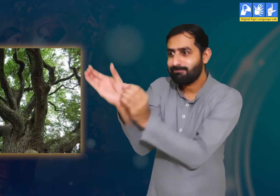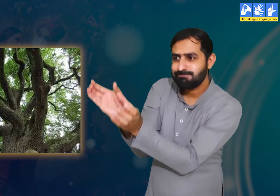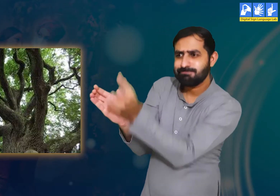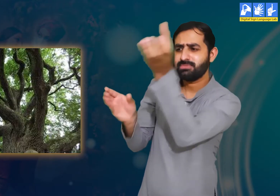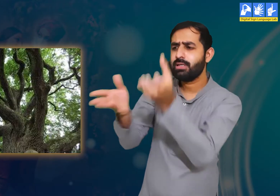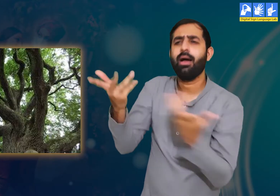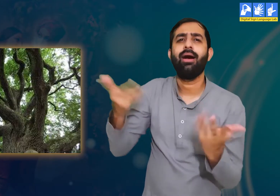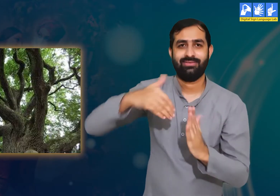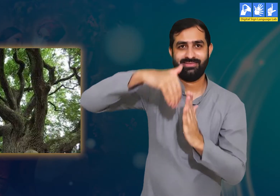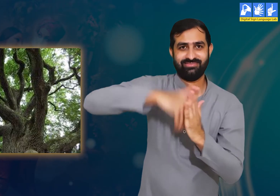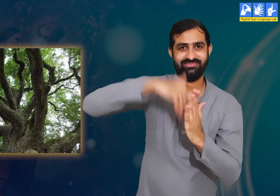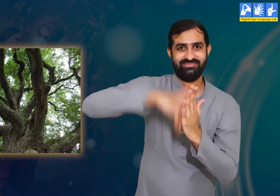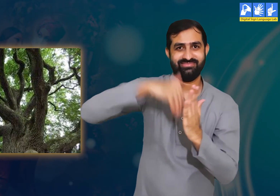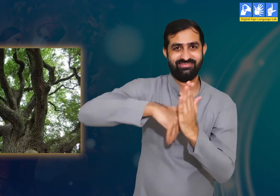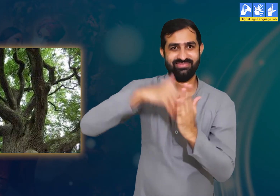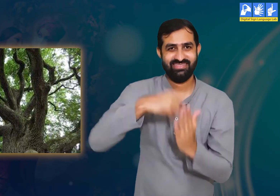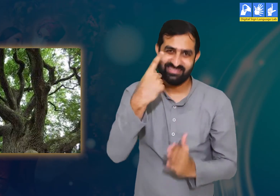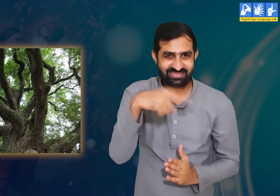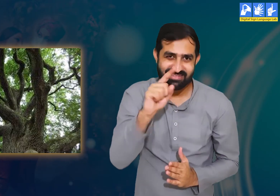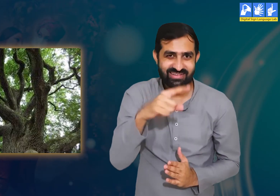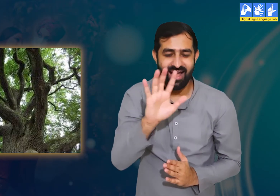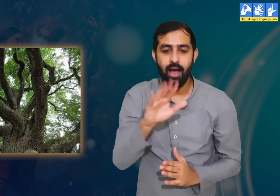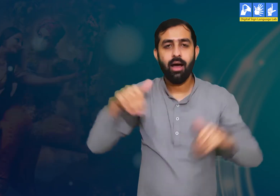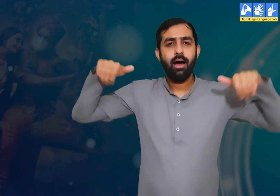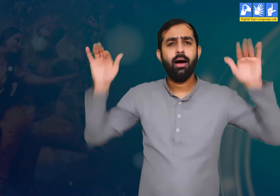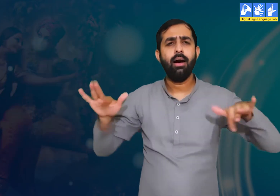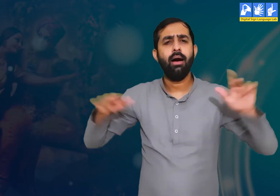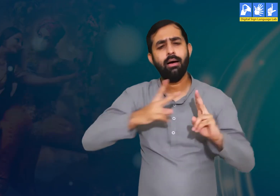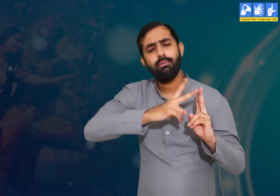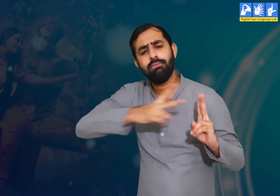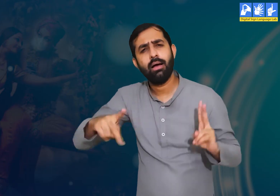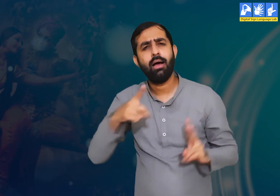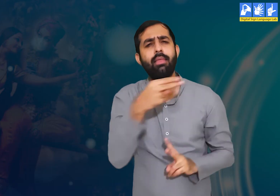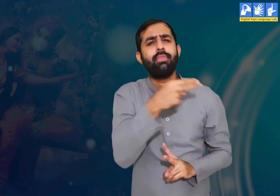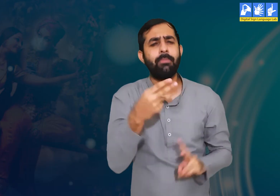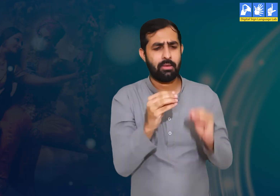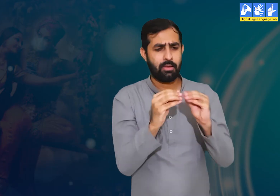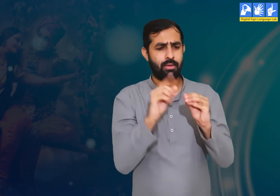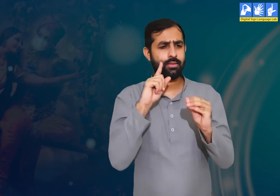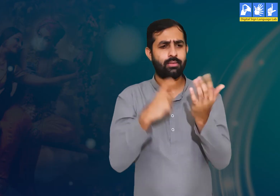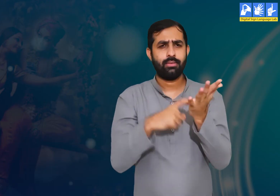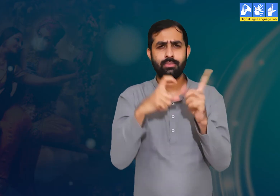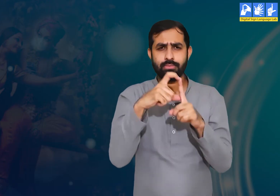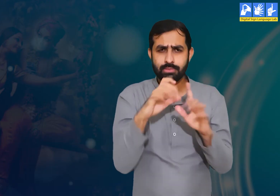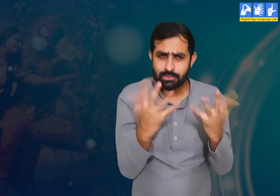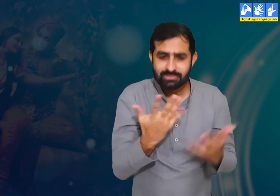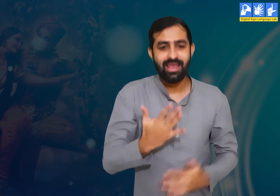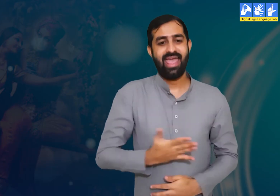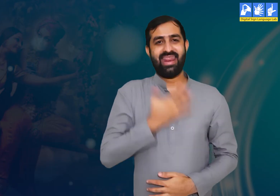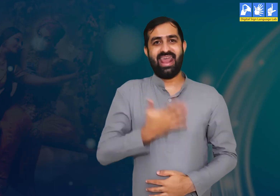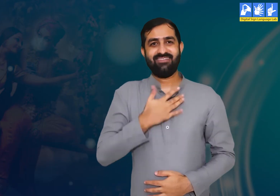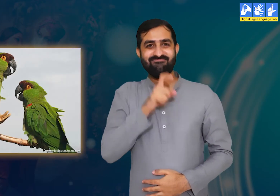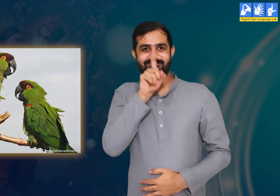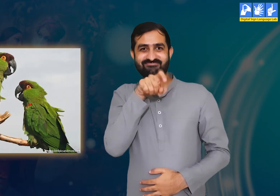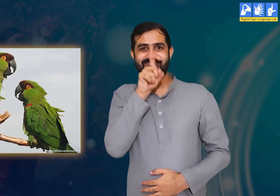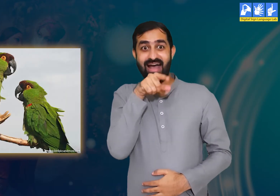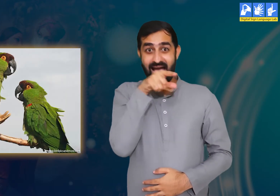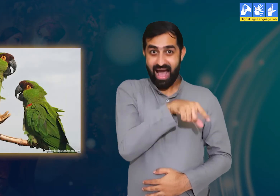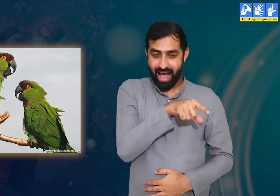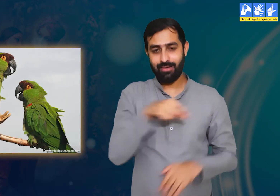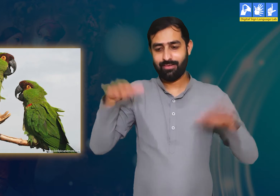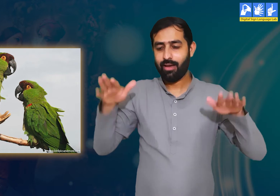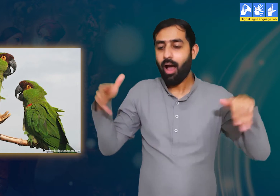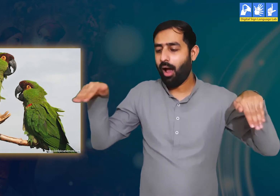कि पेड़ों की लकड़ी हारिल नामक एक पक्षी के लिए उसके जीवन का आधार होती हैं।